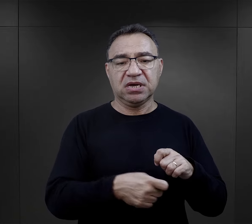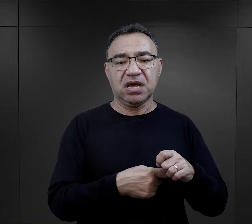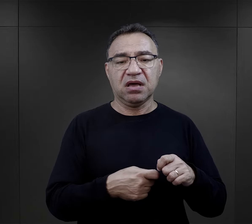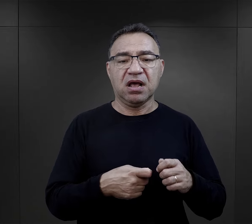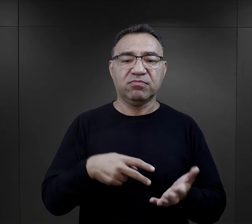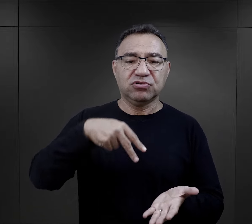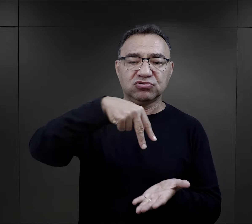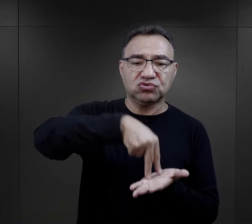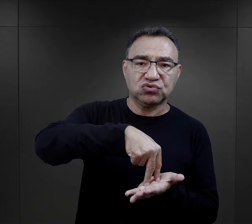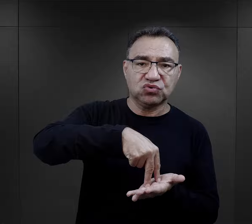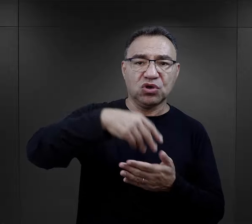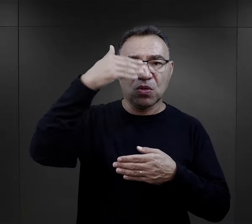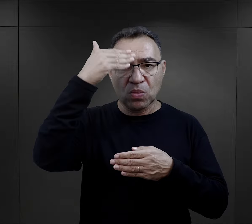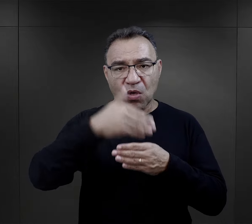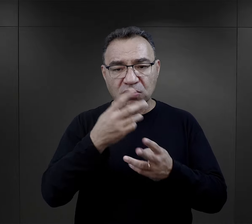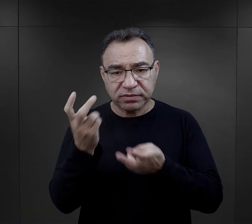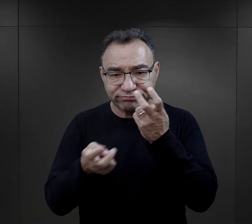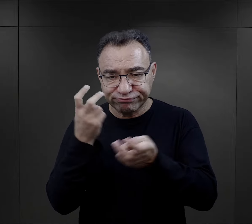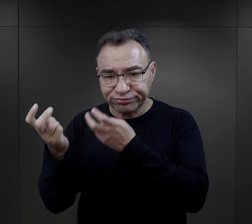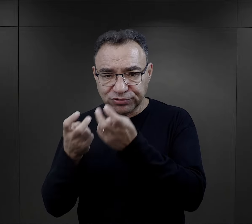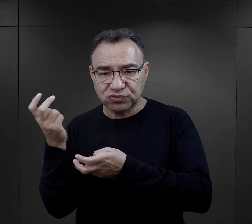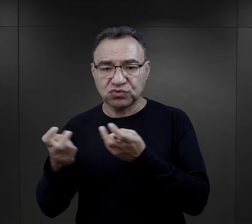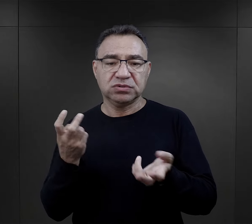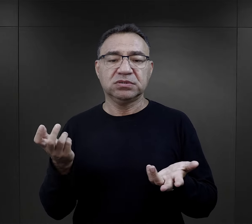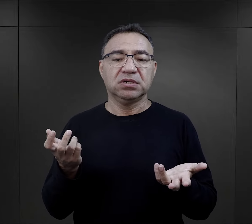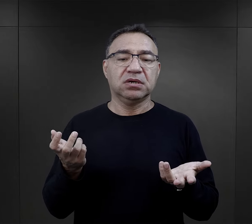i jakieś stójki, nocne przeszukania,